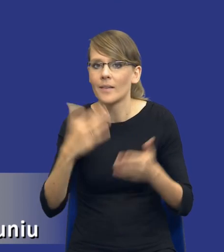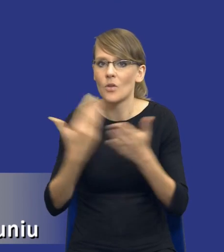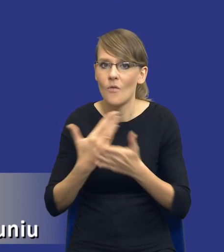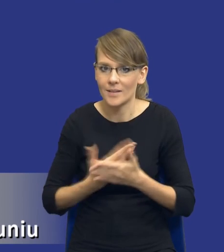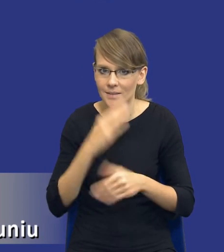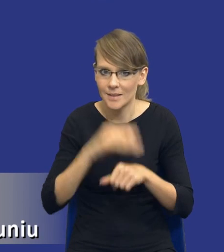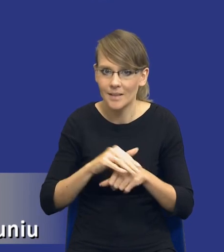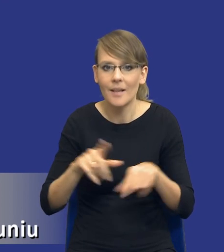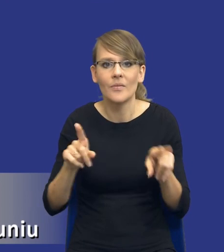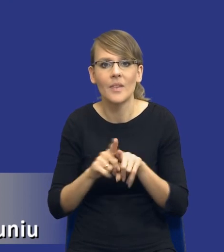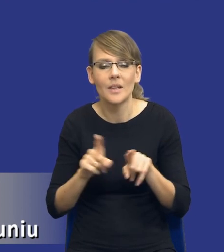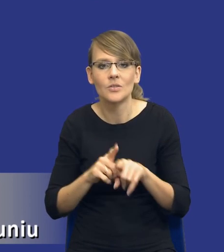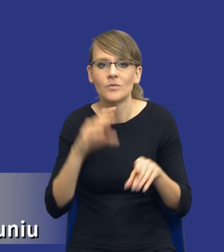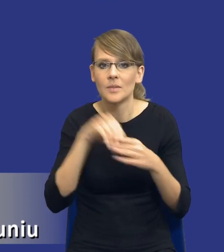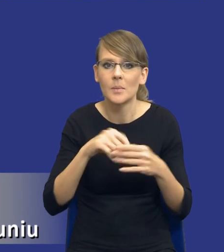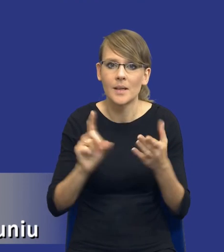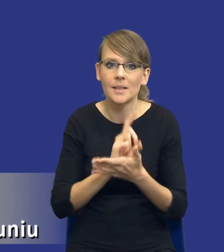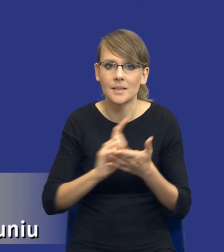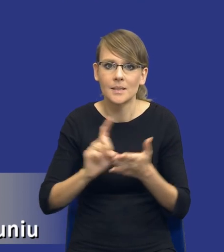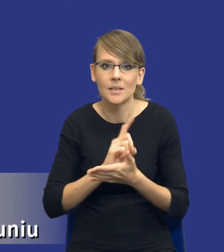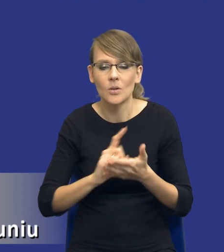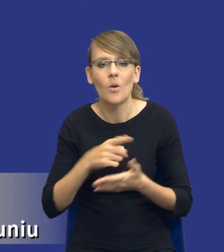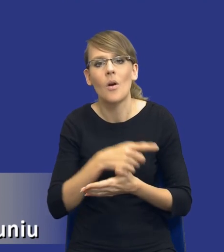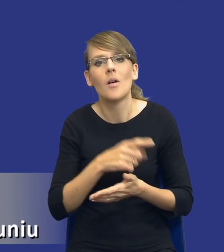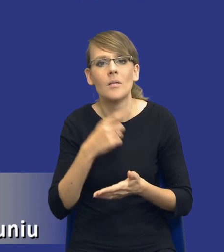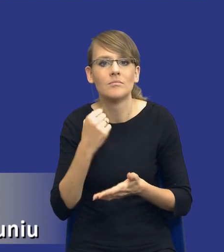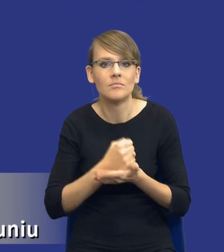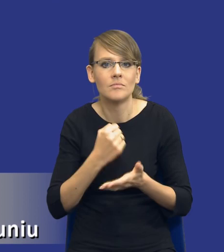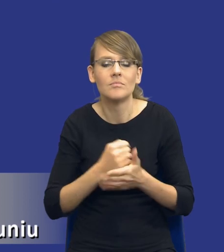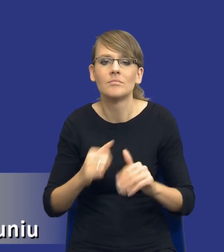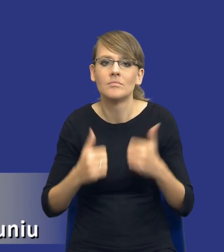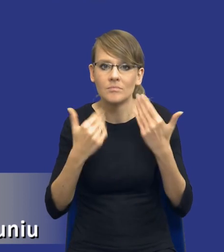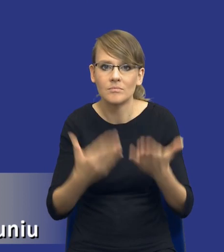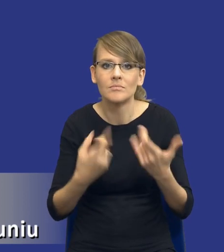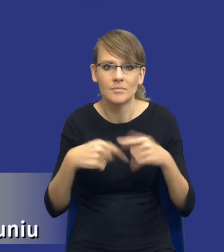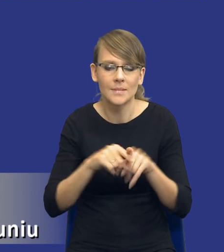oraz ryzyka związane z postępowania o udzielenie i realizacją zamówienia.